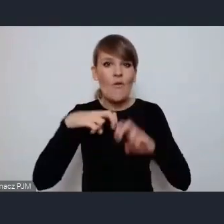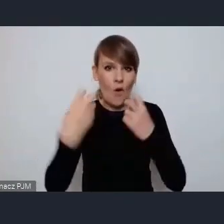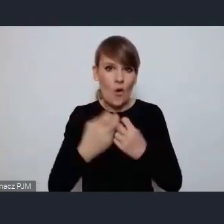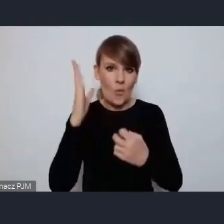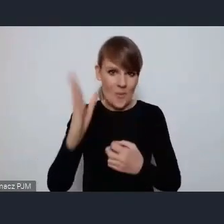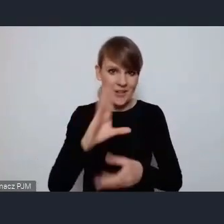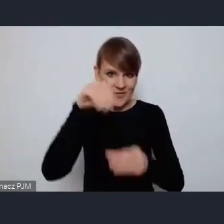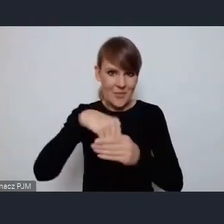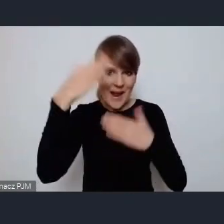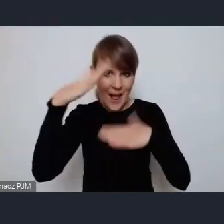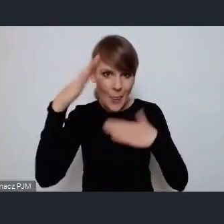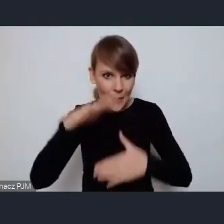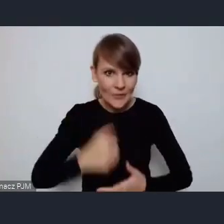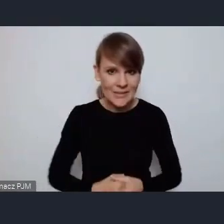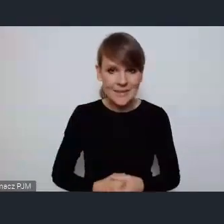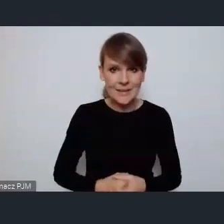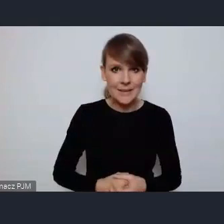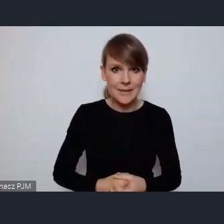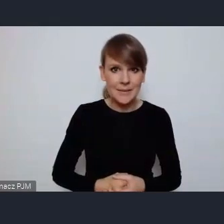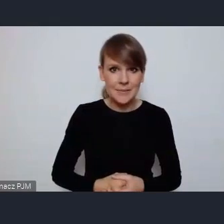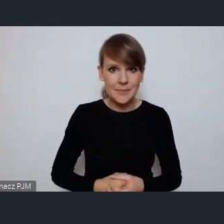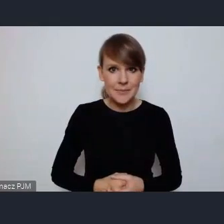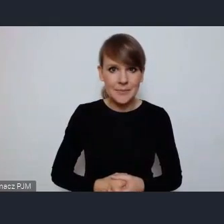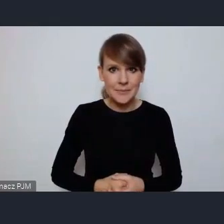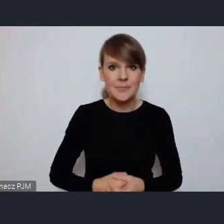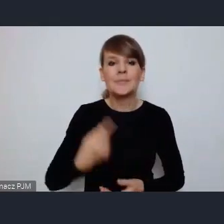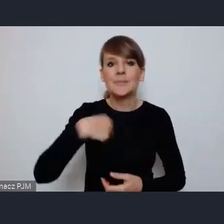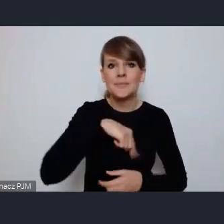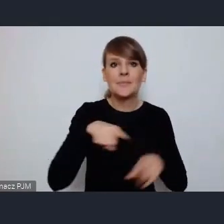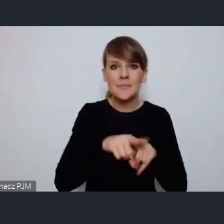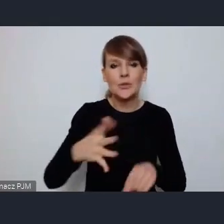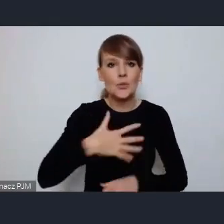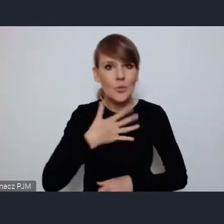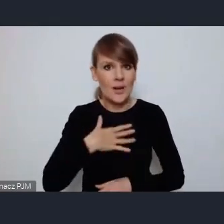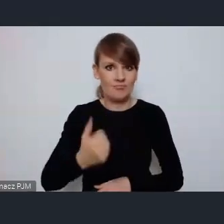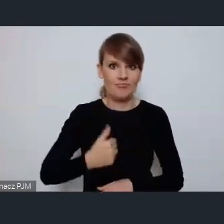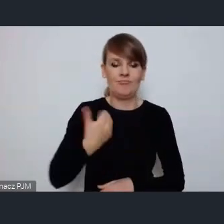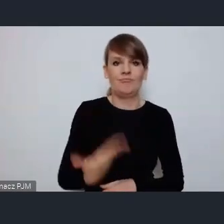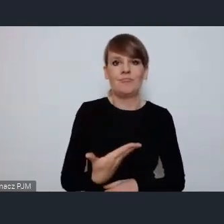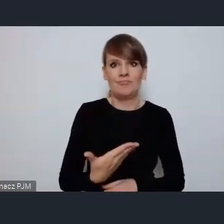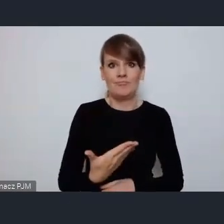I też czujemy się zaszczyceni tym, że jesteśmy, że umożliwiono nam to